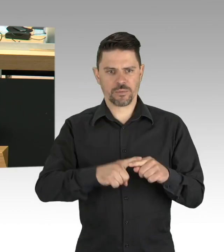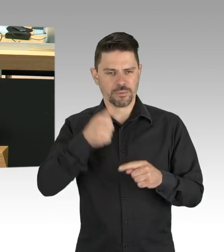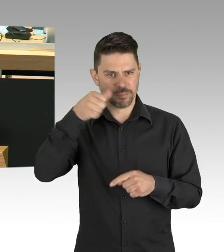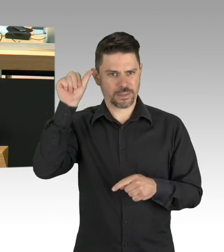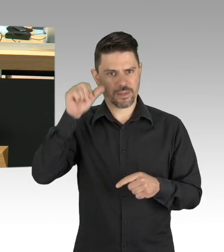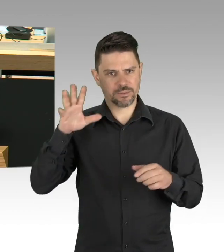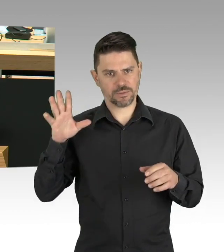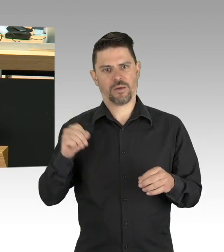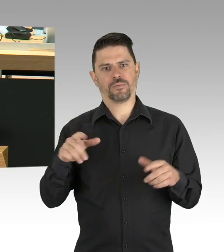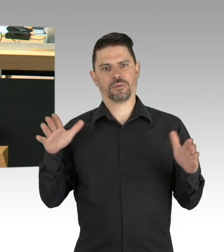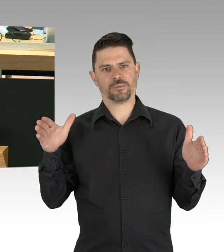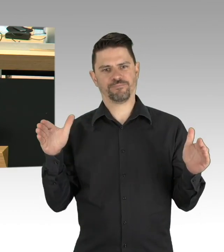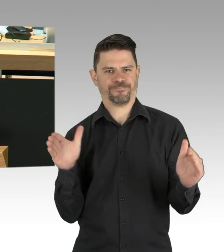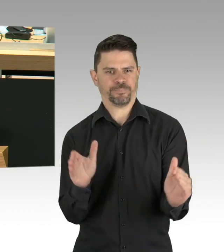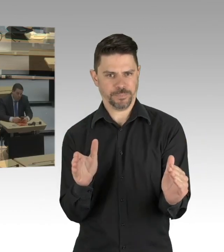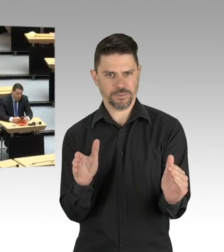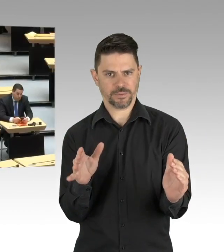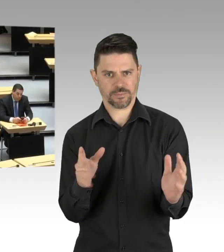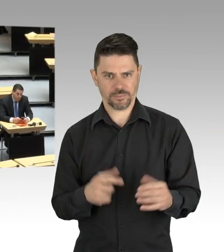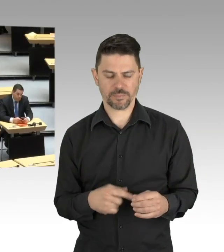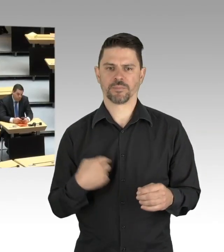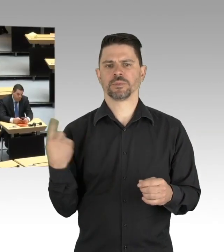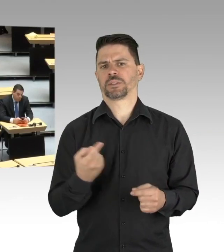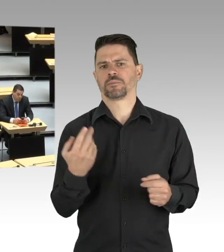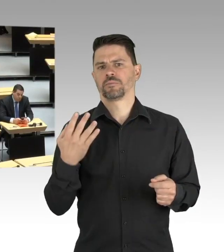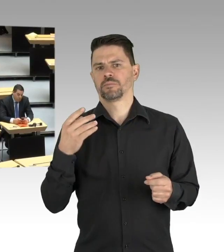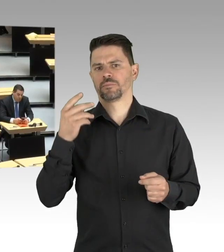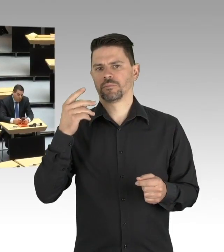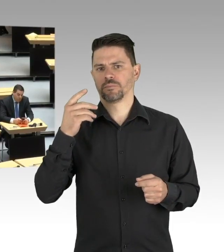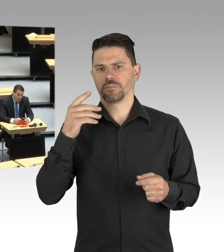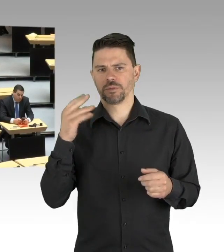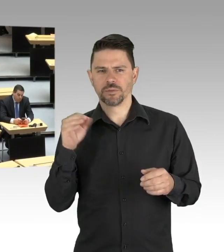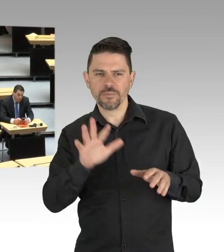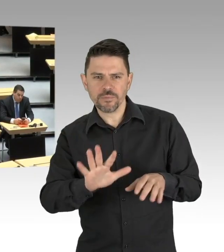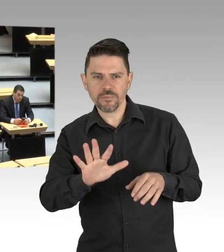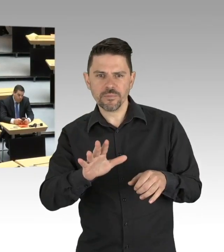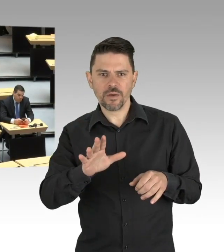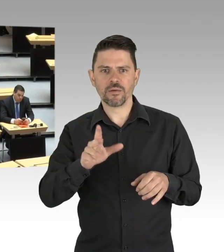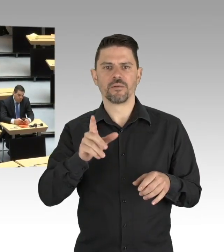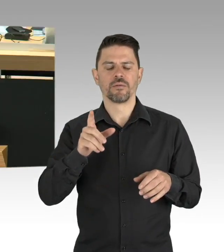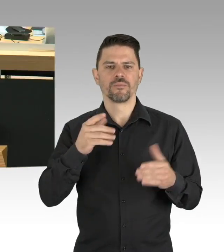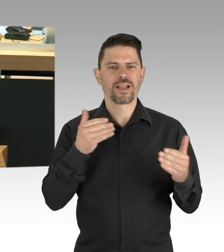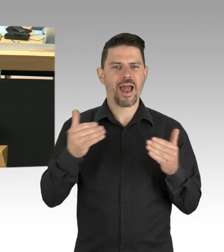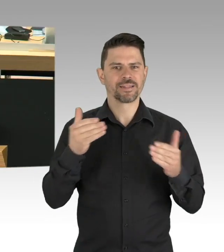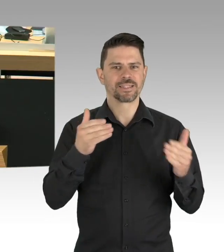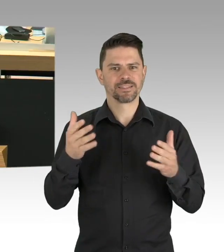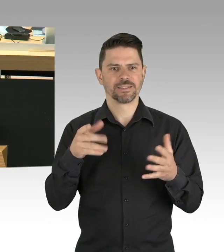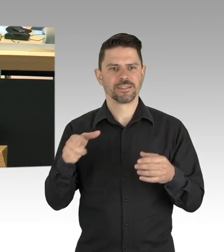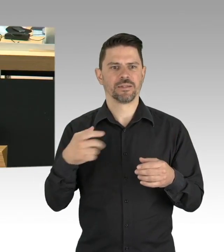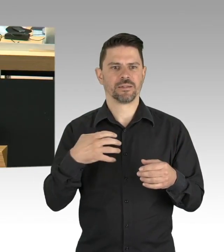(Beifall) Dies ist zum einen zurückzuführen